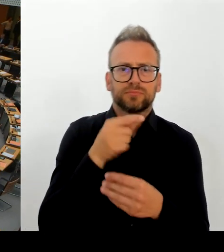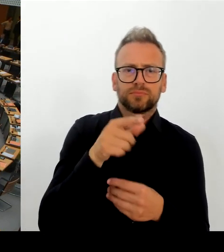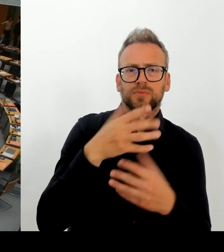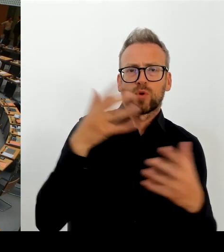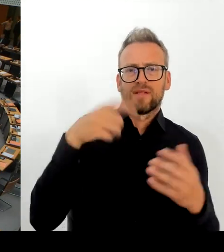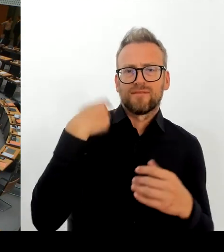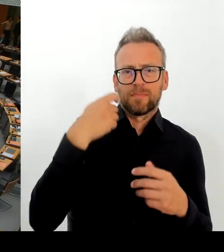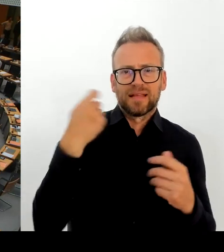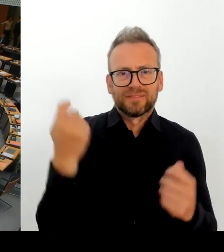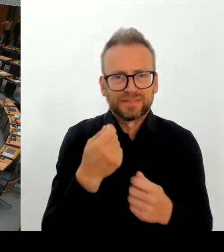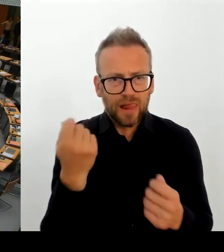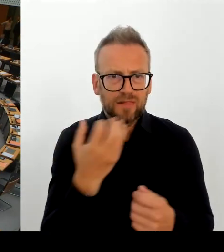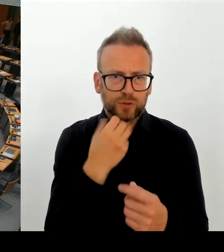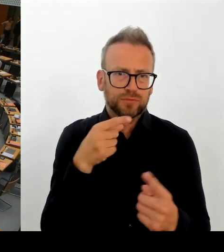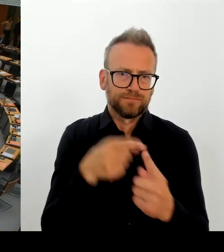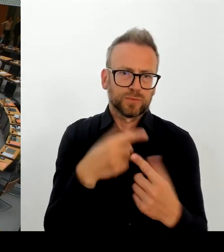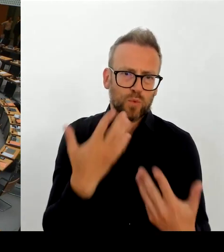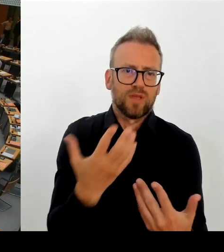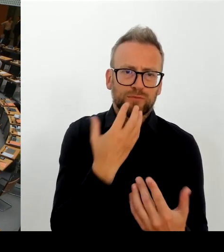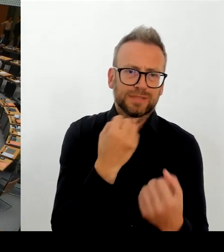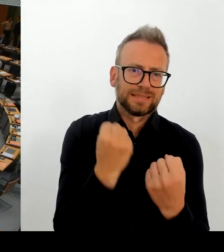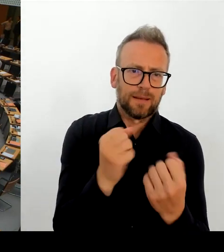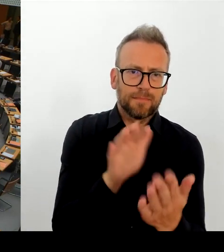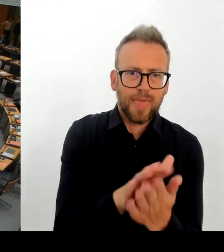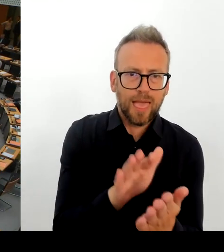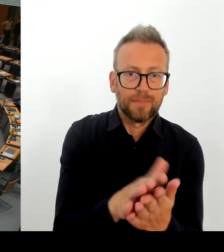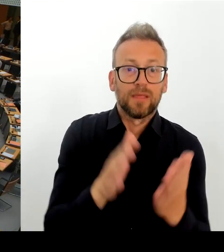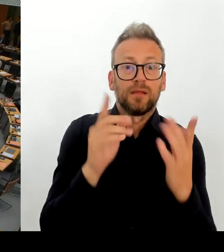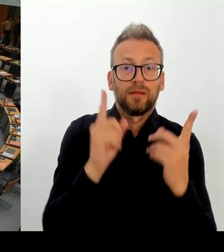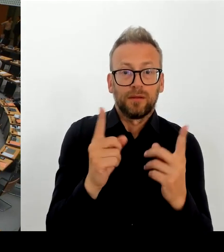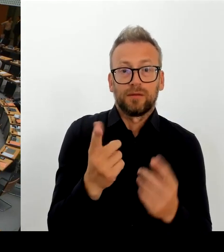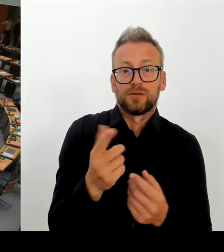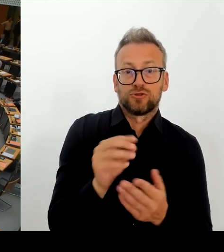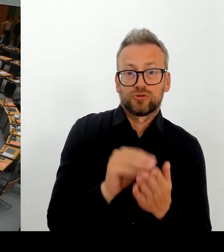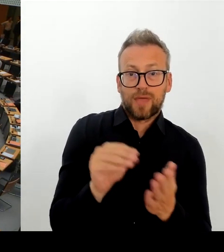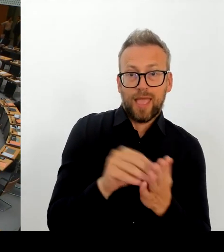und warum diese Neustrukturierung notwendig ist. (Rednerwechsel) Herr Regierender Bürgermeister.